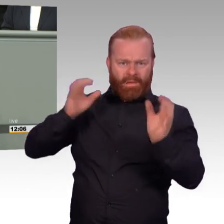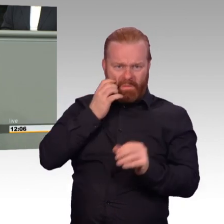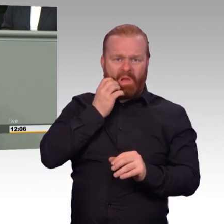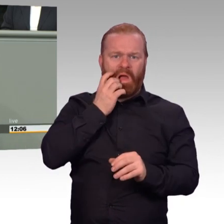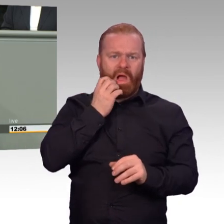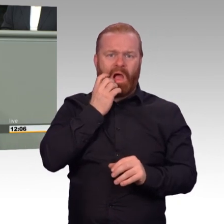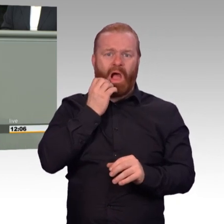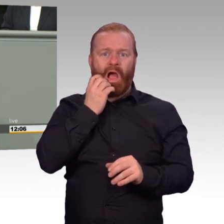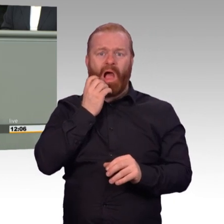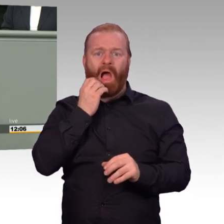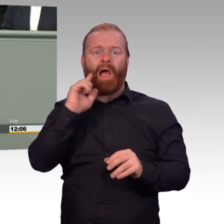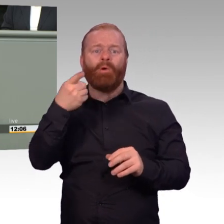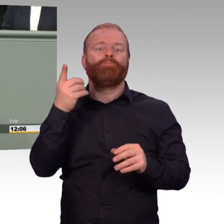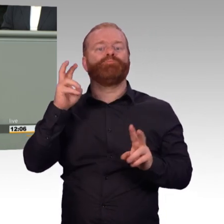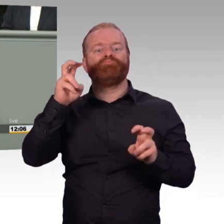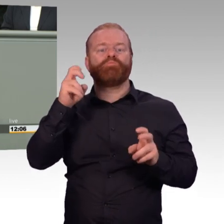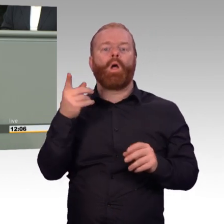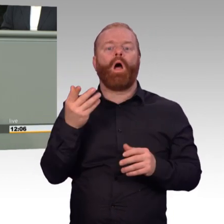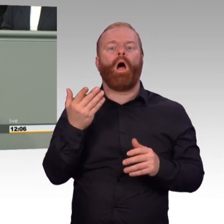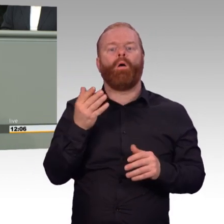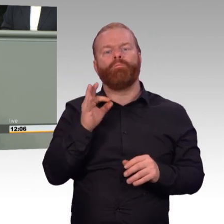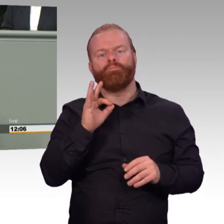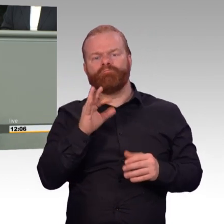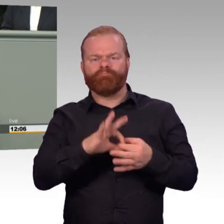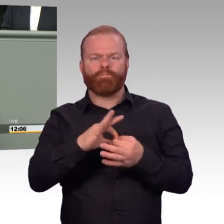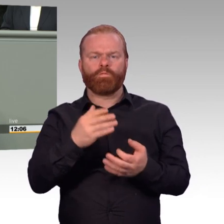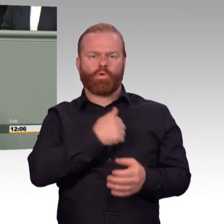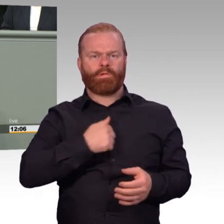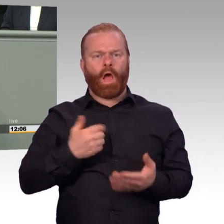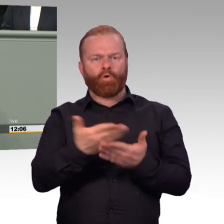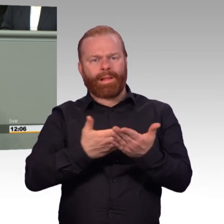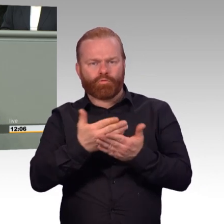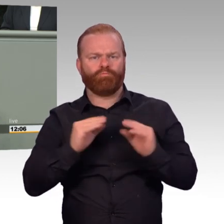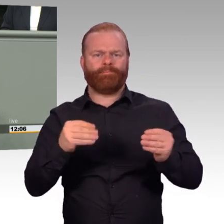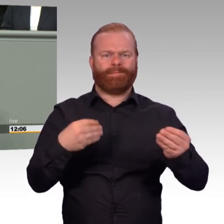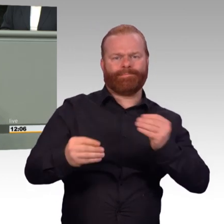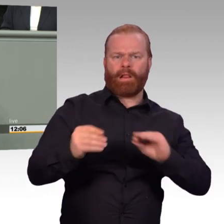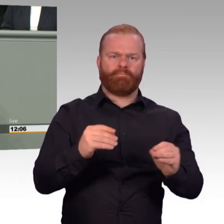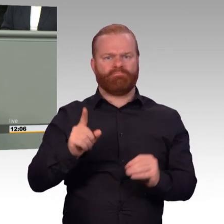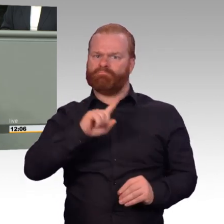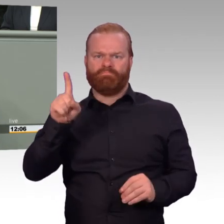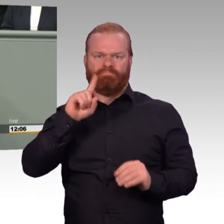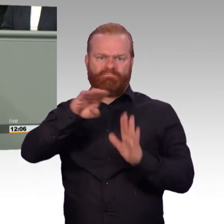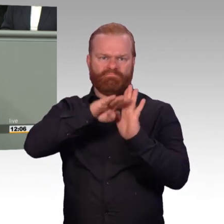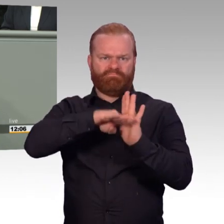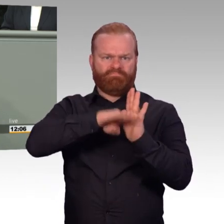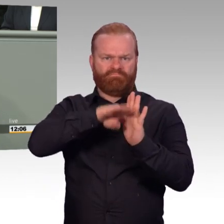Denn alles andere, das ist buntes Vogelgesinge. Das geht über Cis- und Trans-Sternchenmenschen in den Streitkräften, dubiose Beraterdienstleistungen,